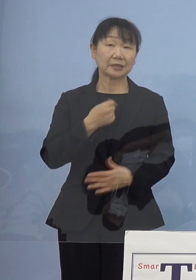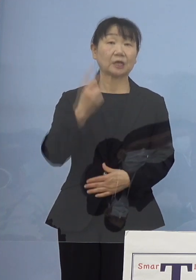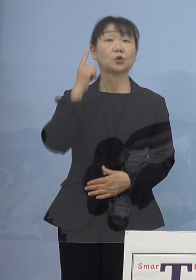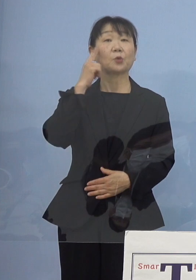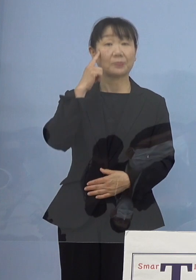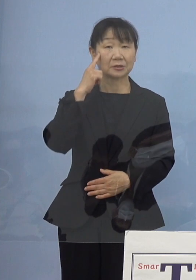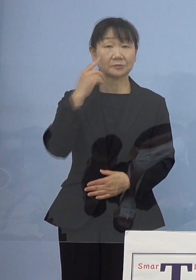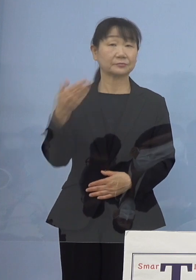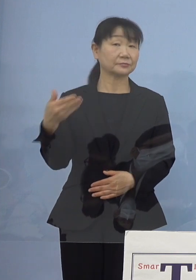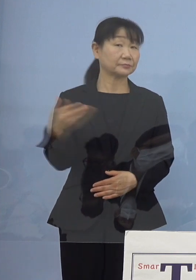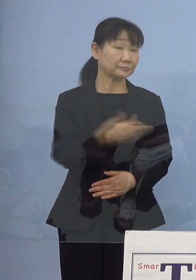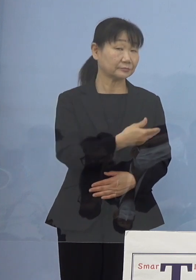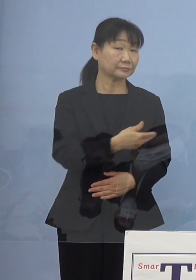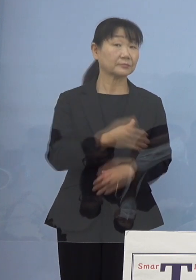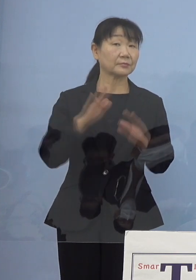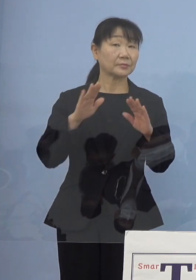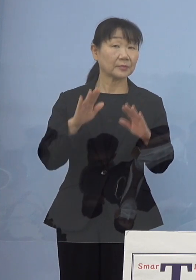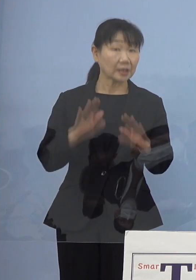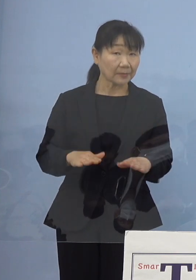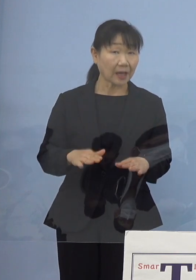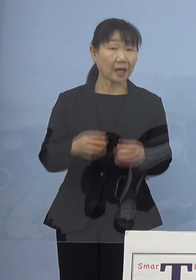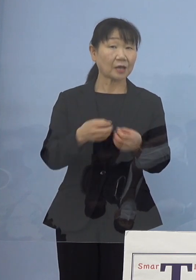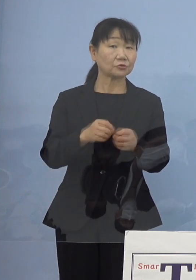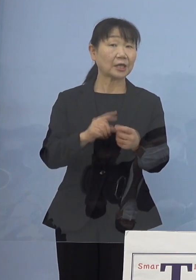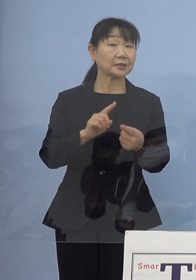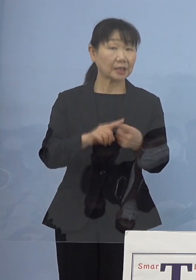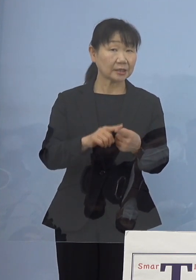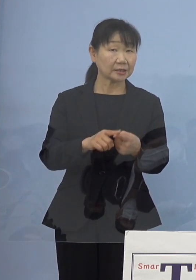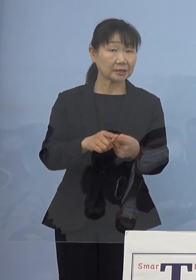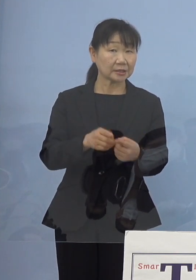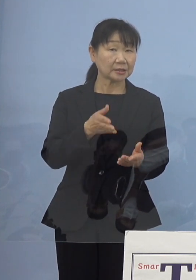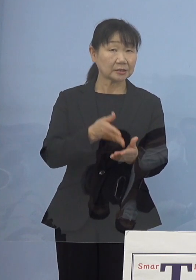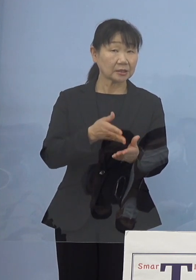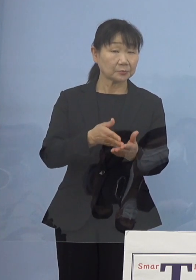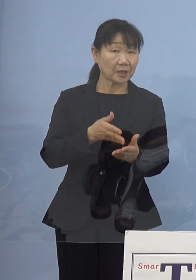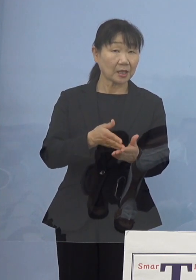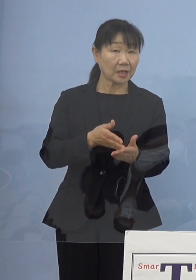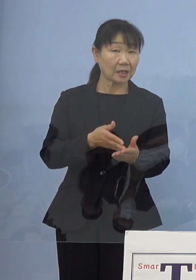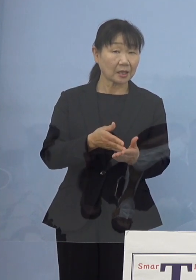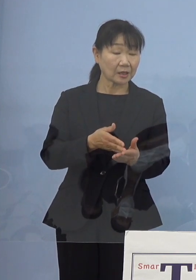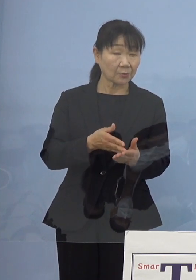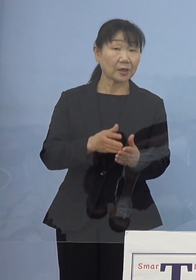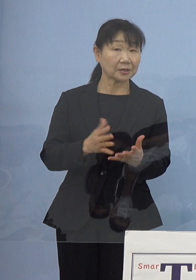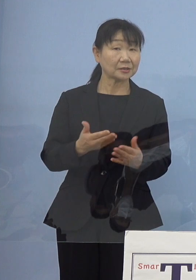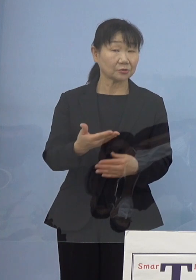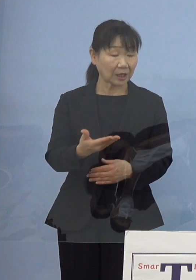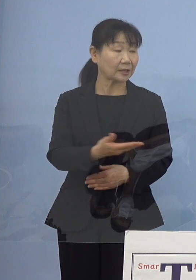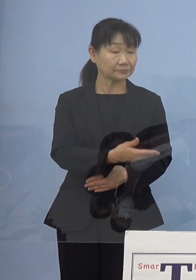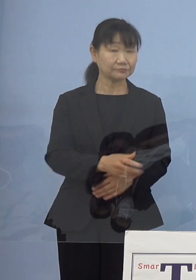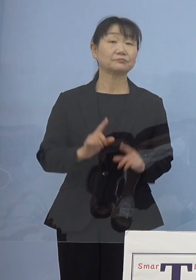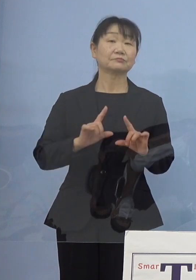（徳島新聞社） 現時点で具体的にお話しできることはまだ （知事） そうですね、もちろんそうしたものの方向性が出れば